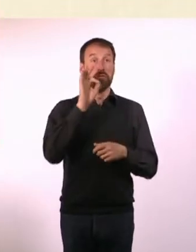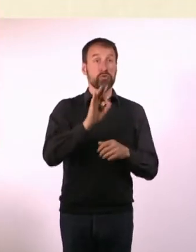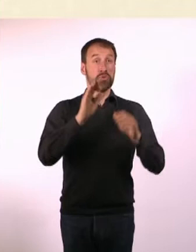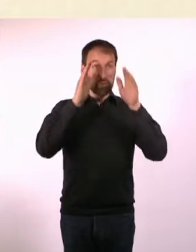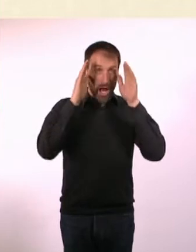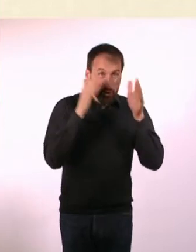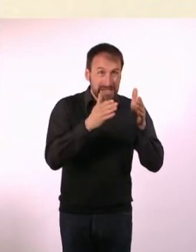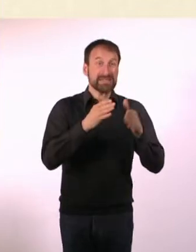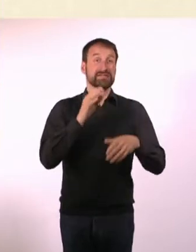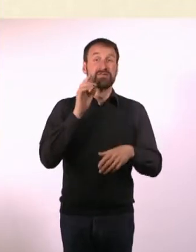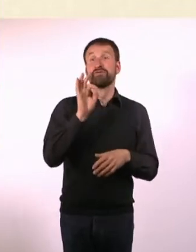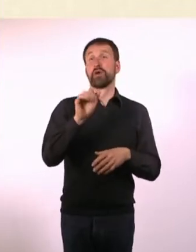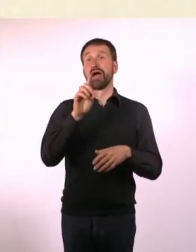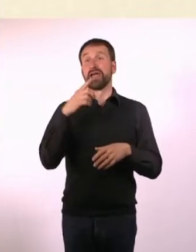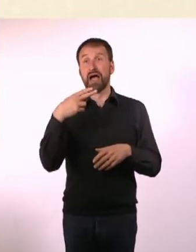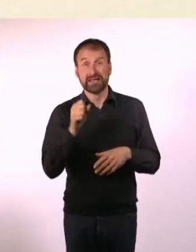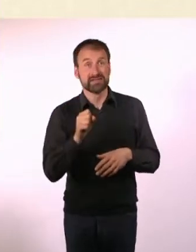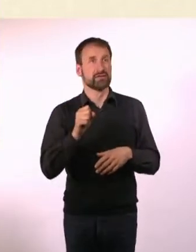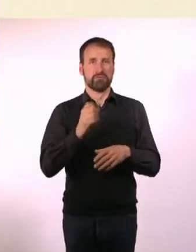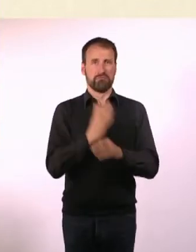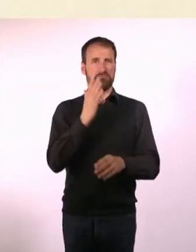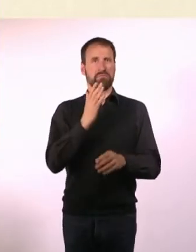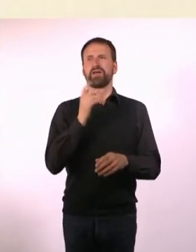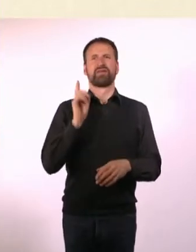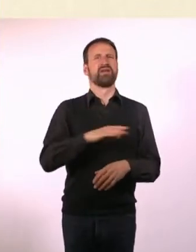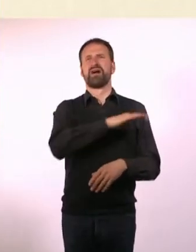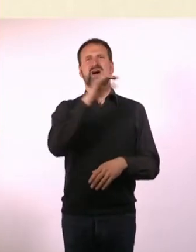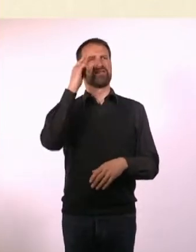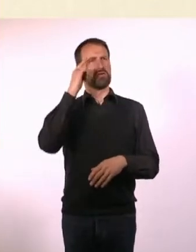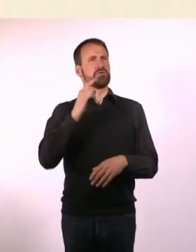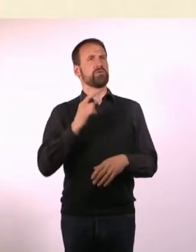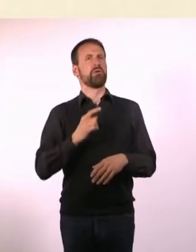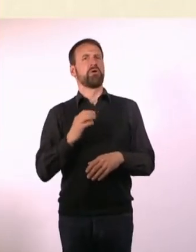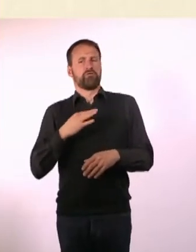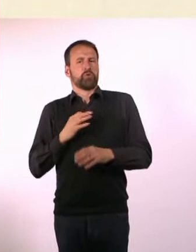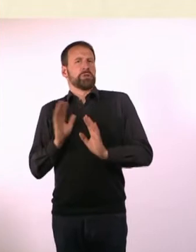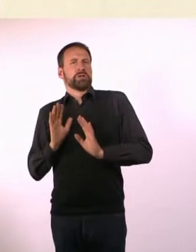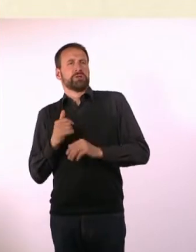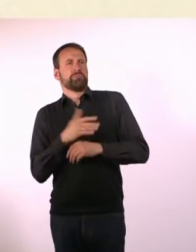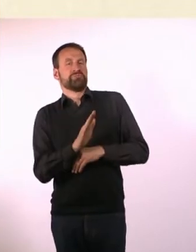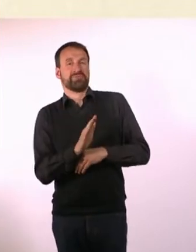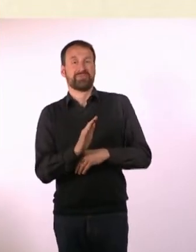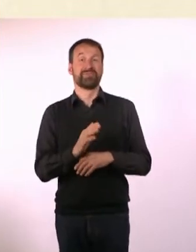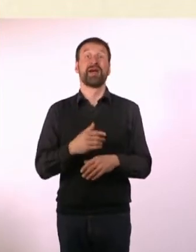Und ich wollte aber auch nicht draufschreiben: Und für alle anderen. Ich dachte, mit Astronauten verwirre ich die Leute erstmal.